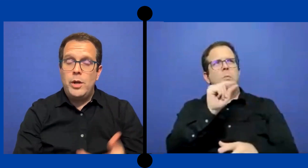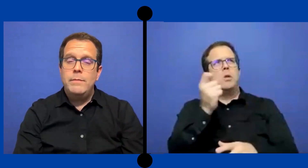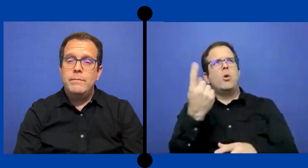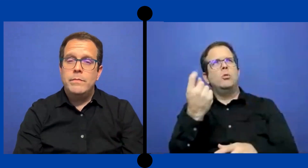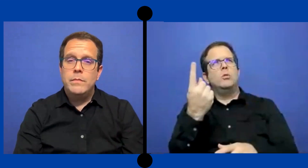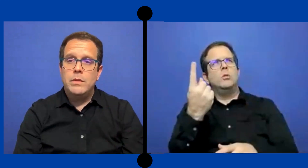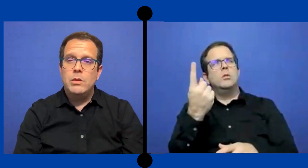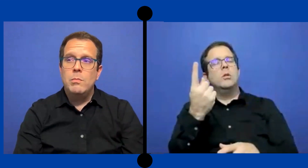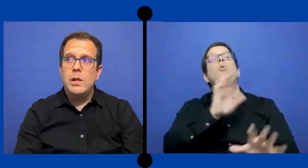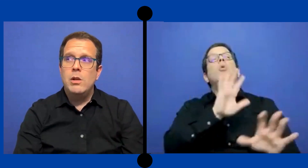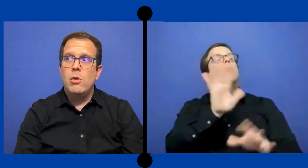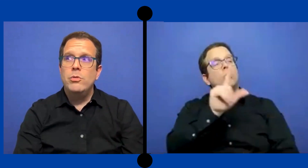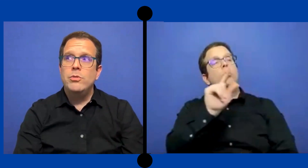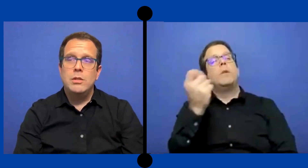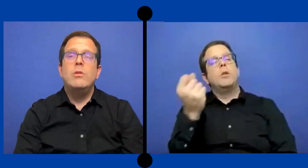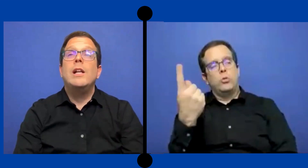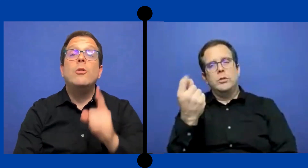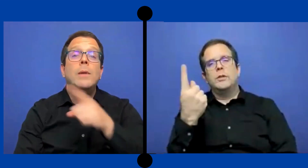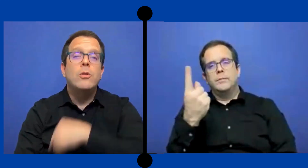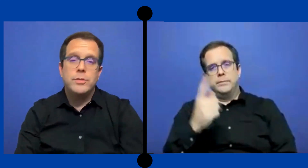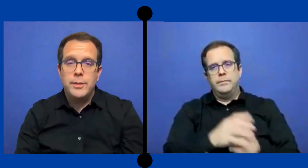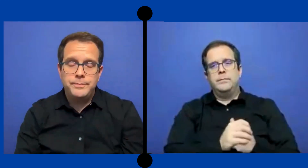por alli.. 2011 -no en el 2011.